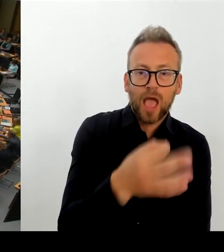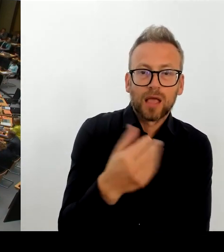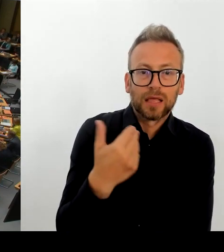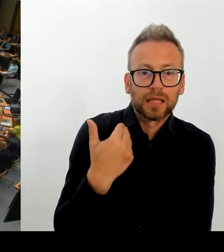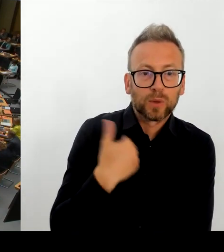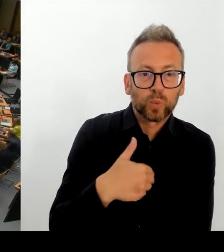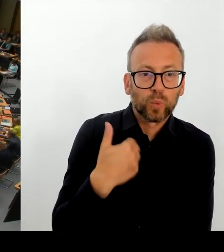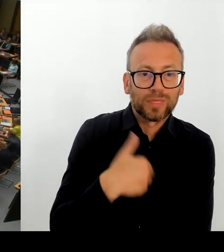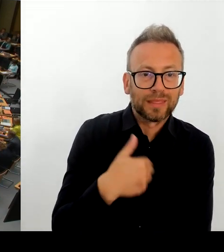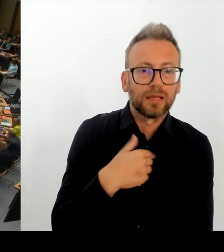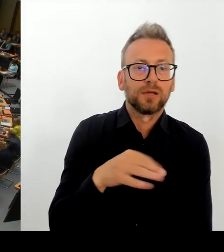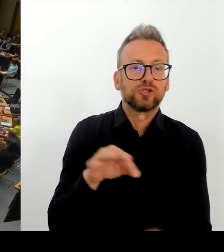(Rednerwechsel) Herr Senator Evers bitte schön.